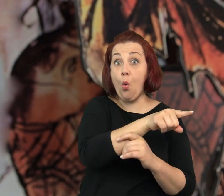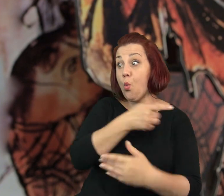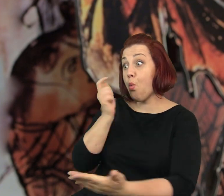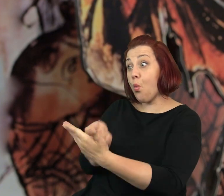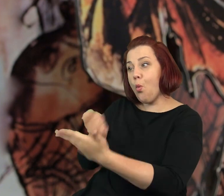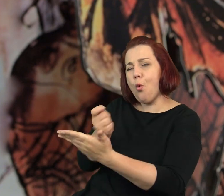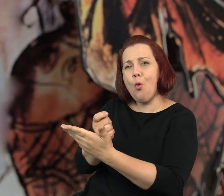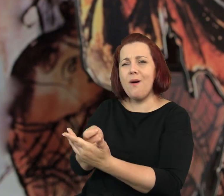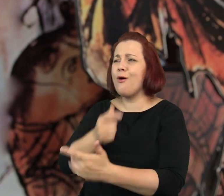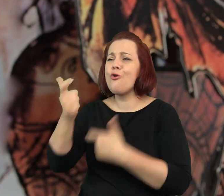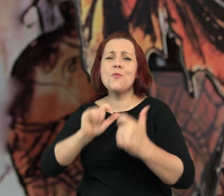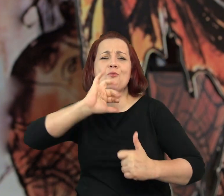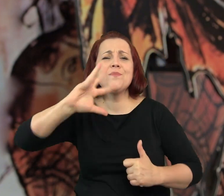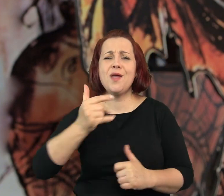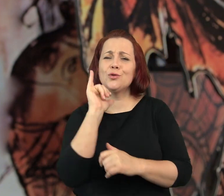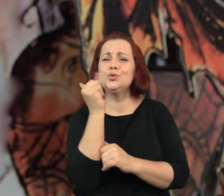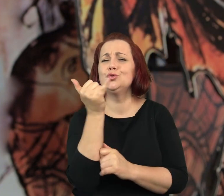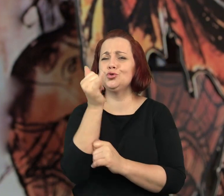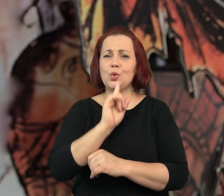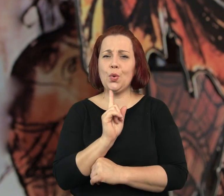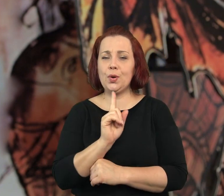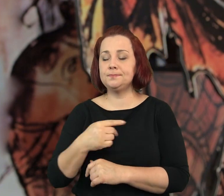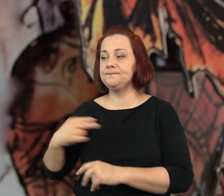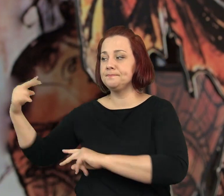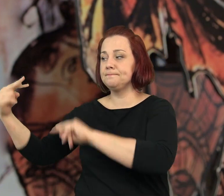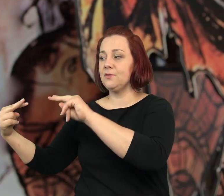Specjalnie robił takie żółciutkie jak masło.